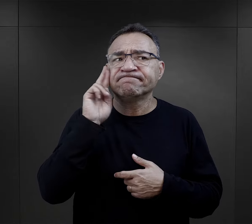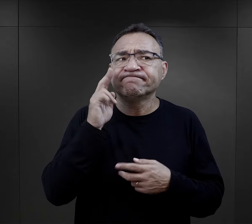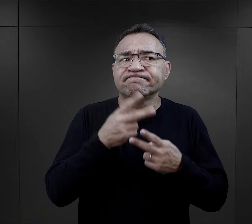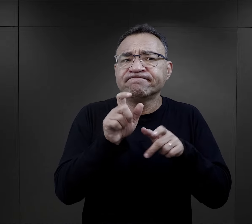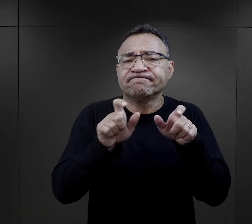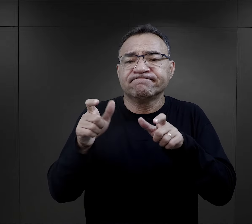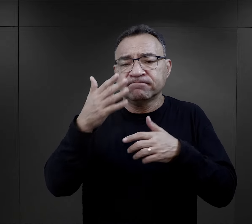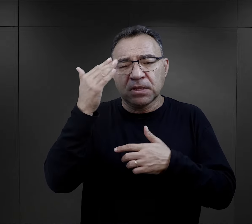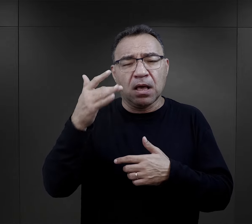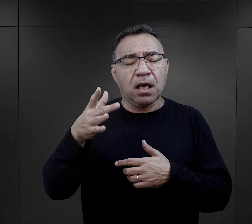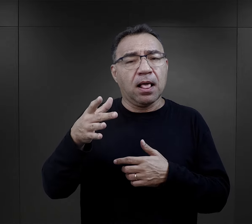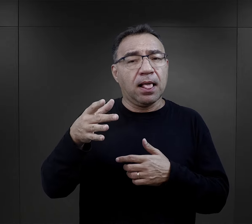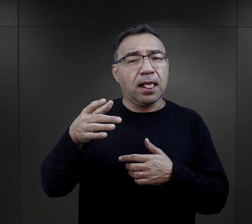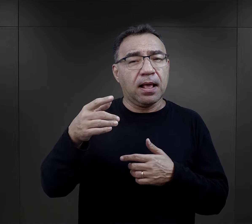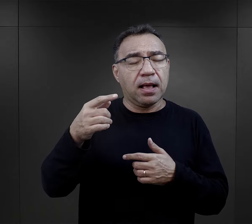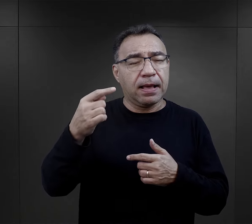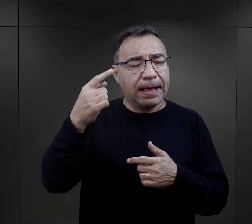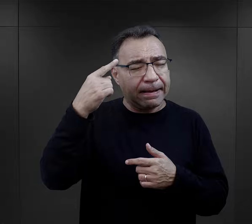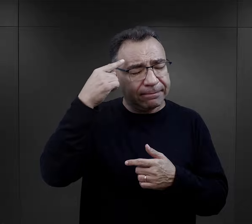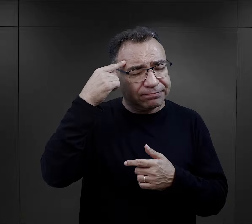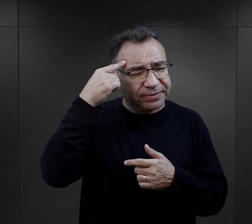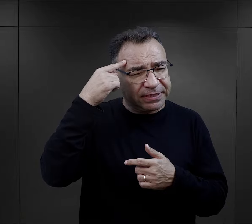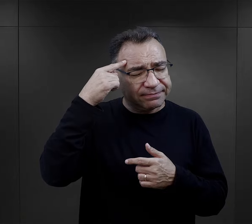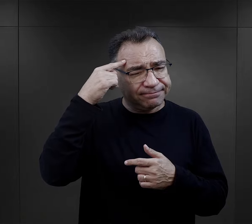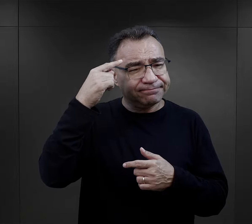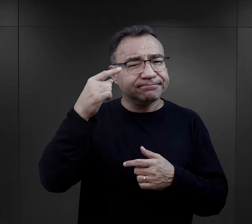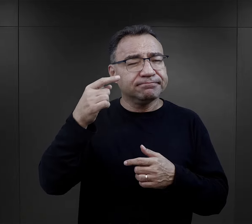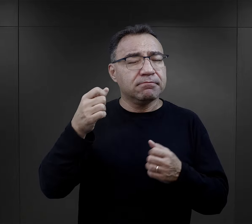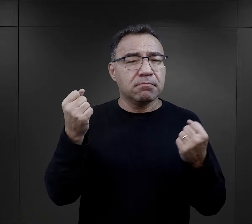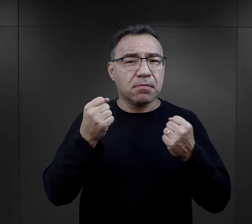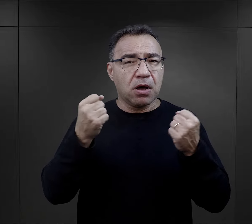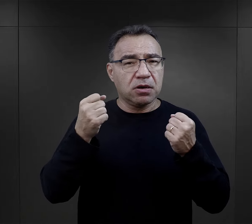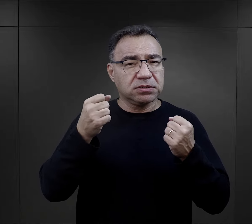Ale zapadało głęboko w pamięć, stąd w relacjach bardzo często